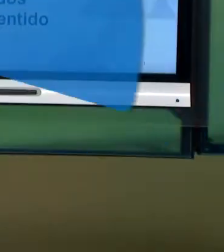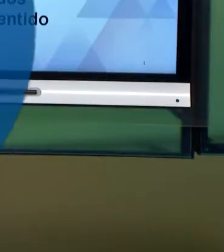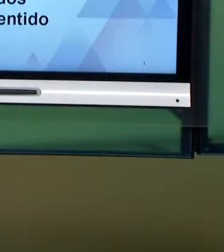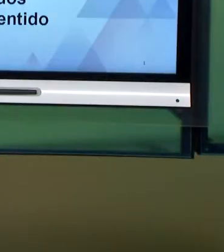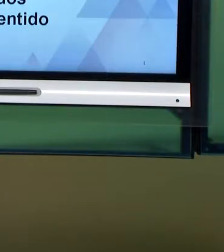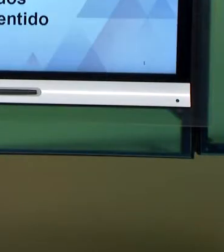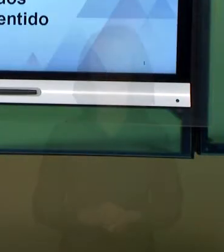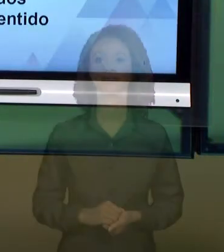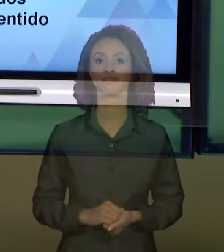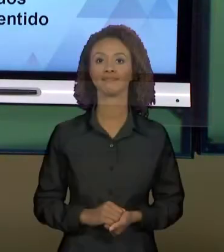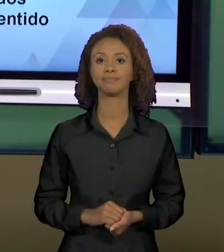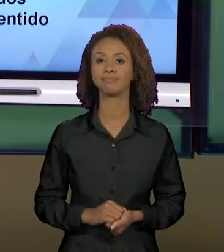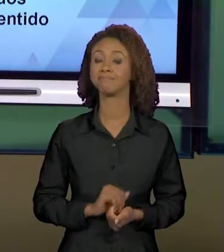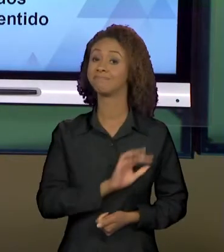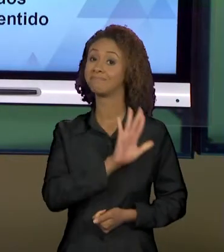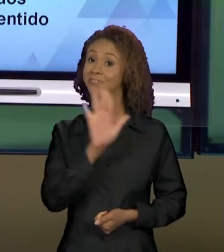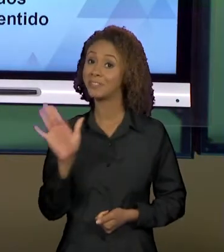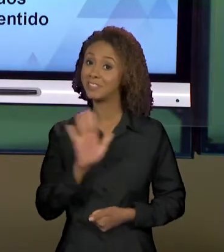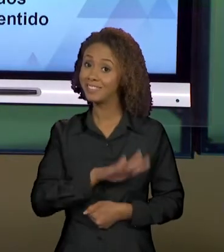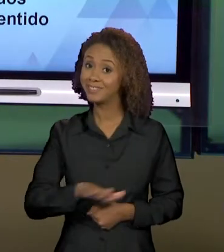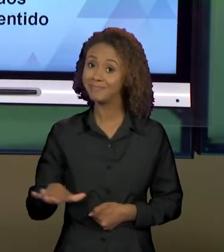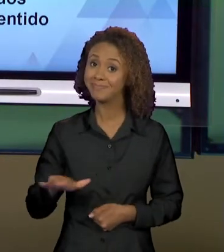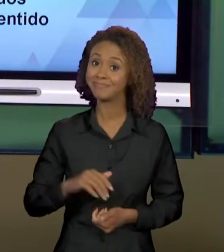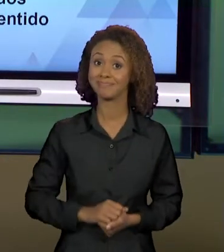[SORAYA] OLÁ, ALUNOS. ESPERO QUE ESTEJA TUDO